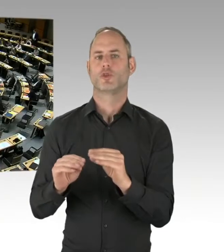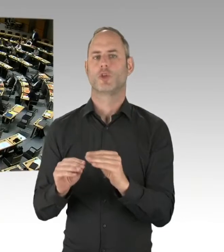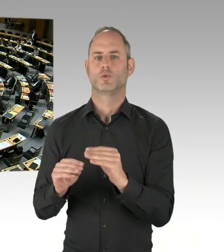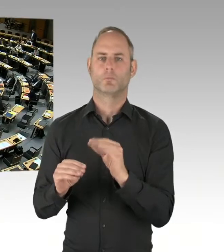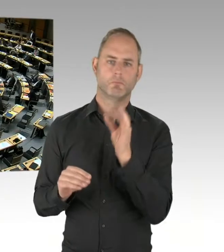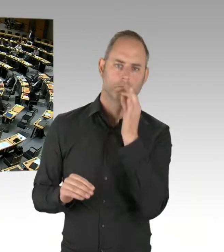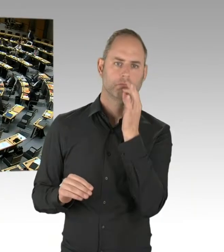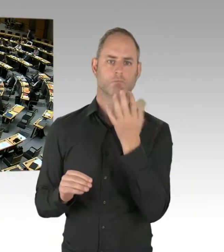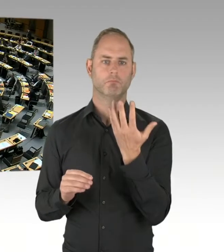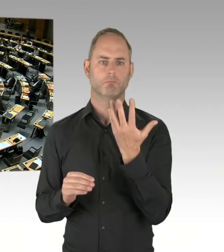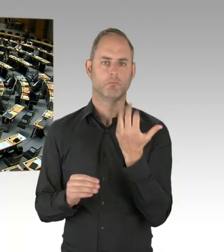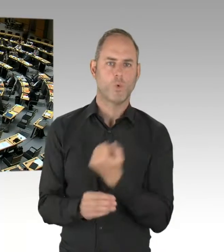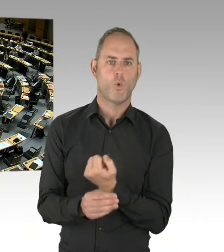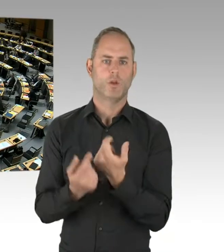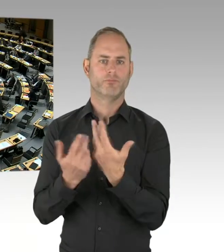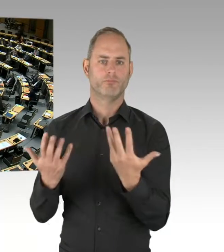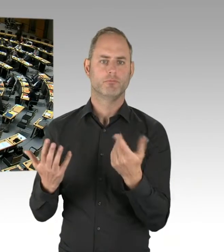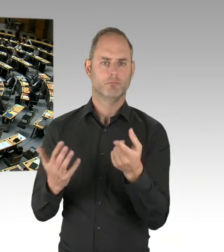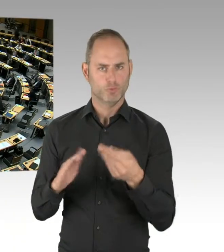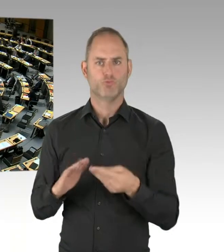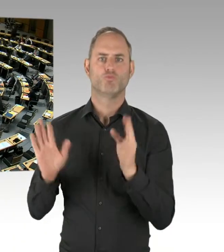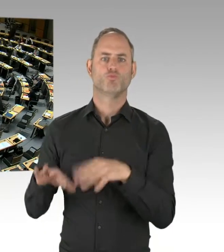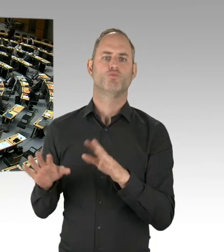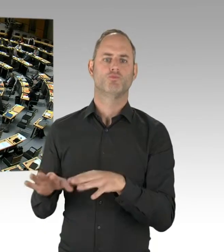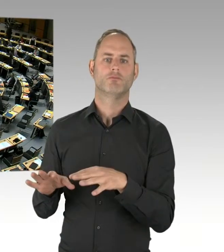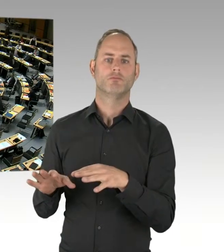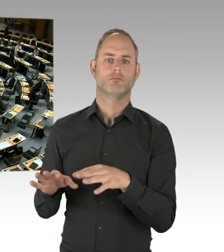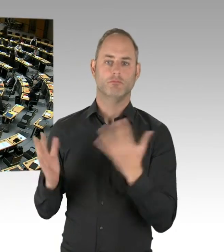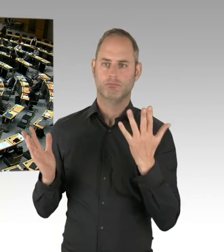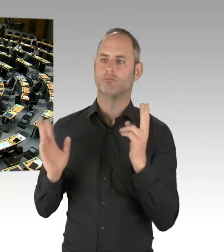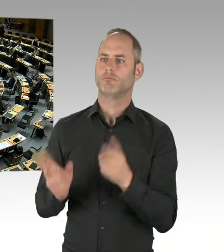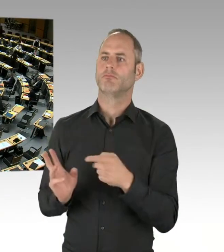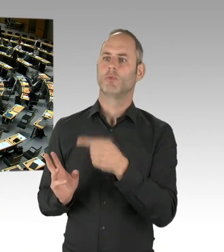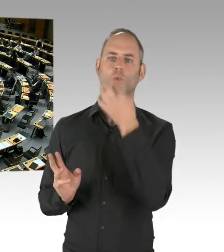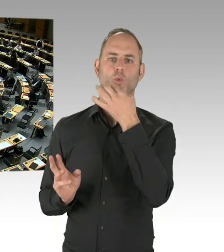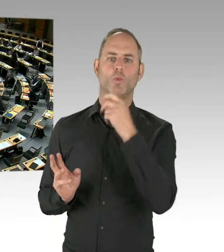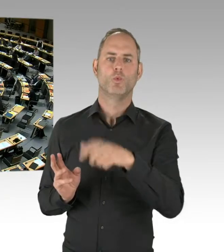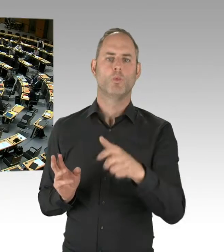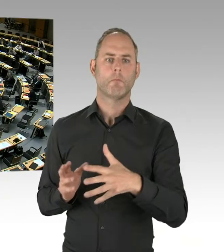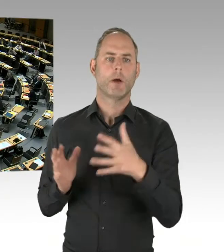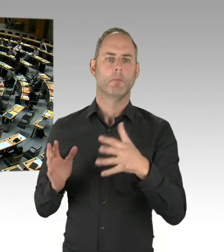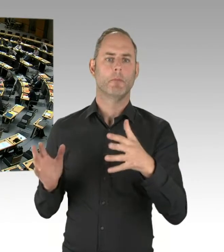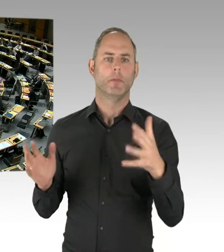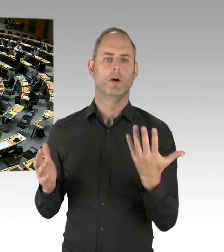(Präsidium) Vielen Dank, Herr Senator Geisel beantwortet für den Senat. Bitte schön. (Rednerwechsel) Herr Präsident,